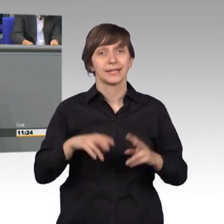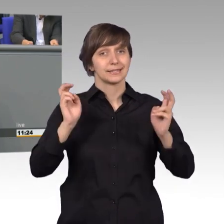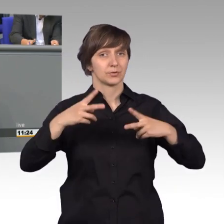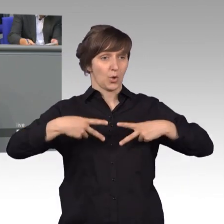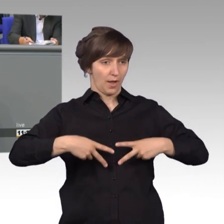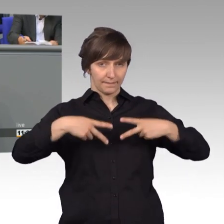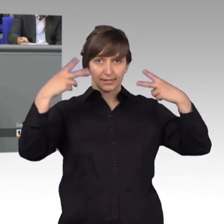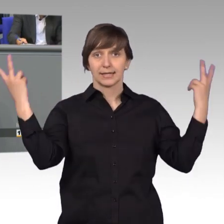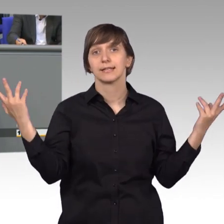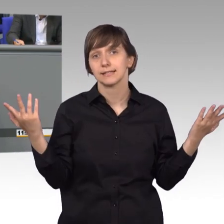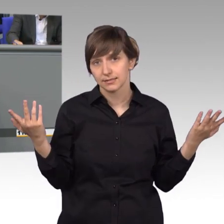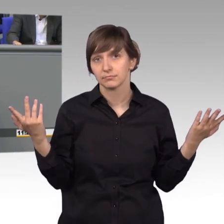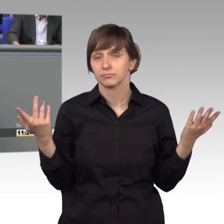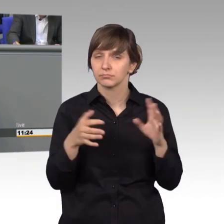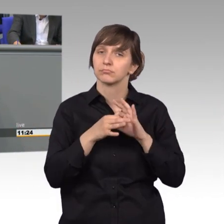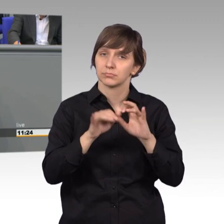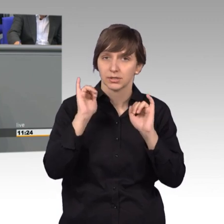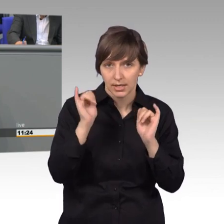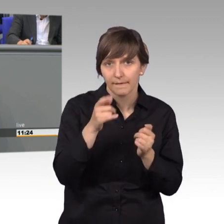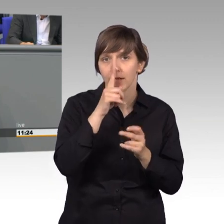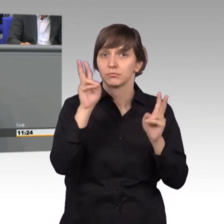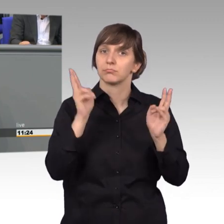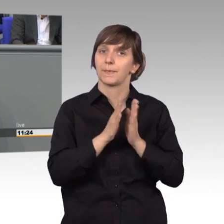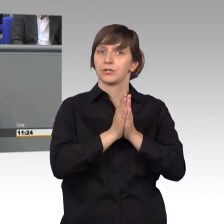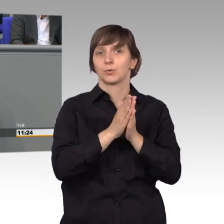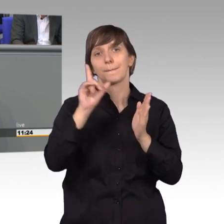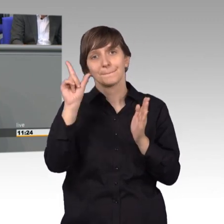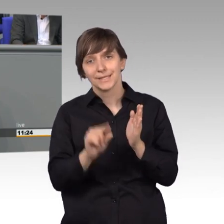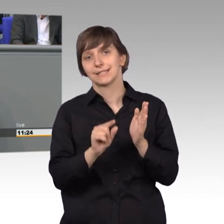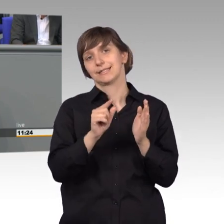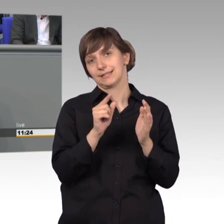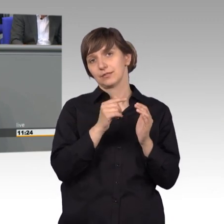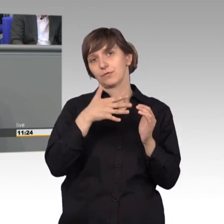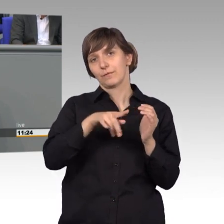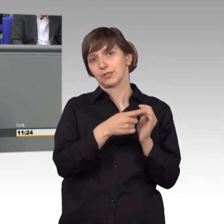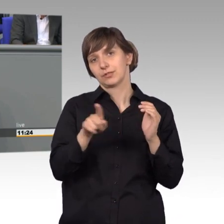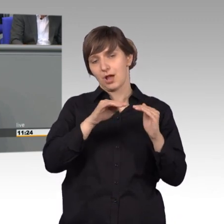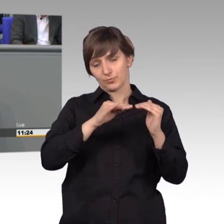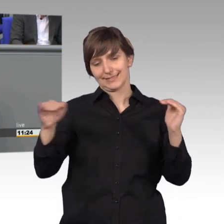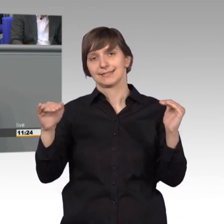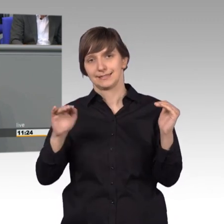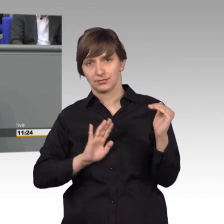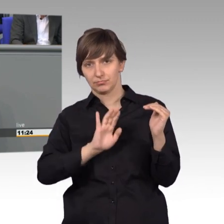wenn eine Petition mindestens 50000 Unterstützer erfährt. Oder aber, wenn sich die Fraktionen übergreifend darauf verständigen,